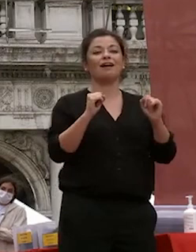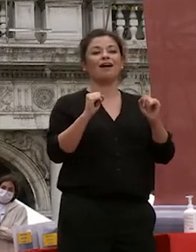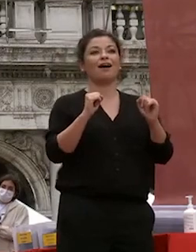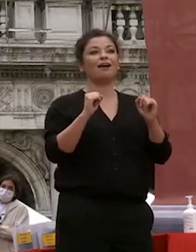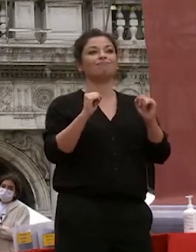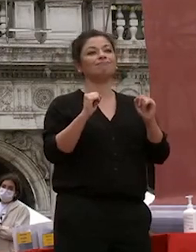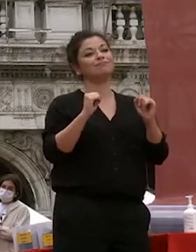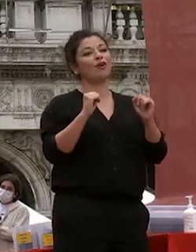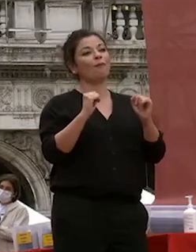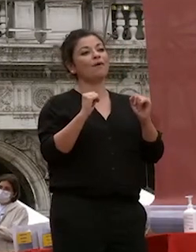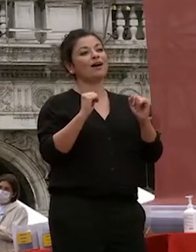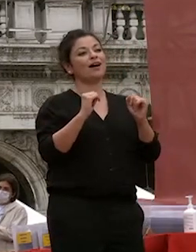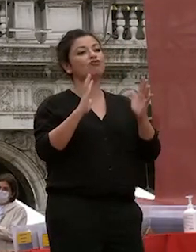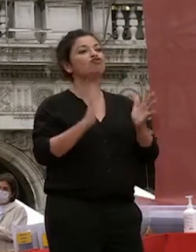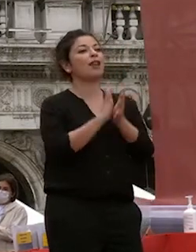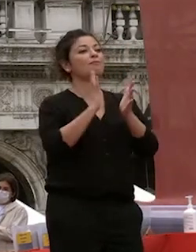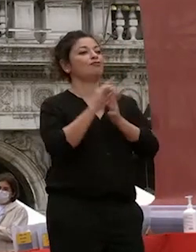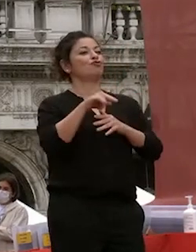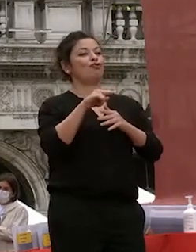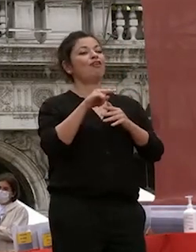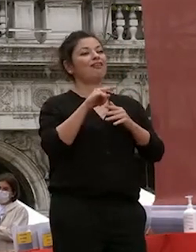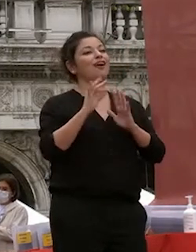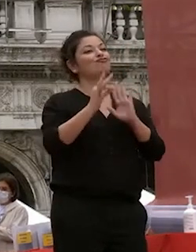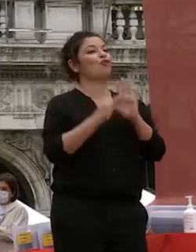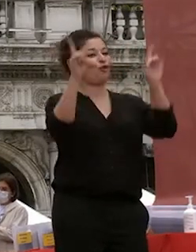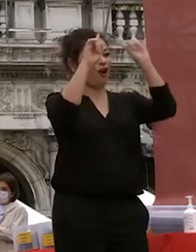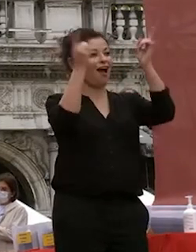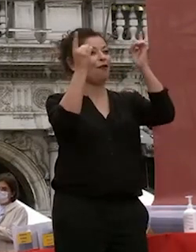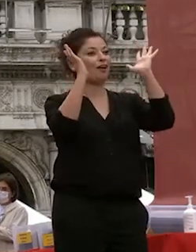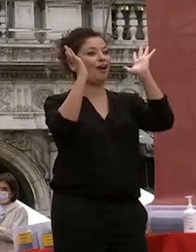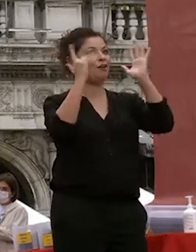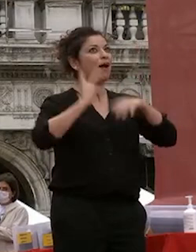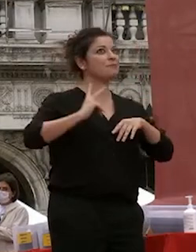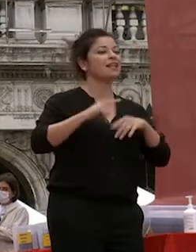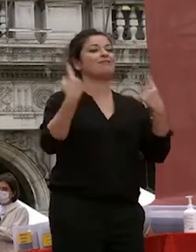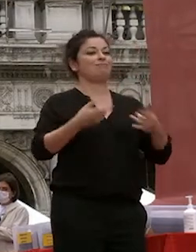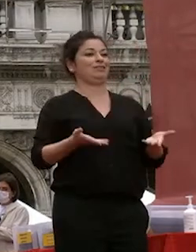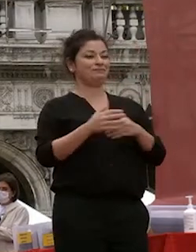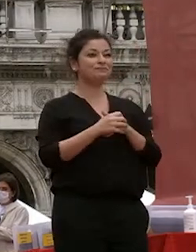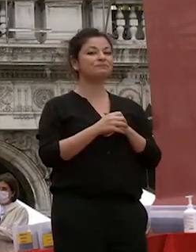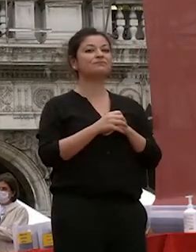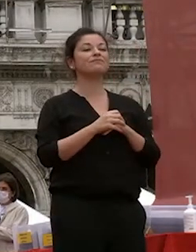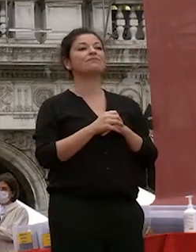e come vi aspettavate il giorno del giorno della laurea è un momento